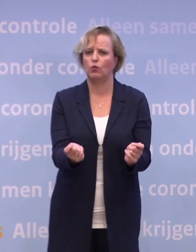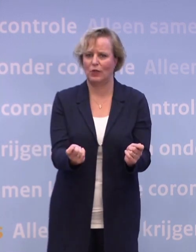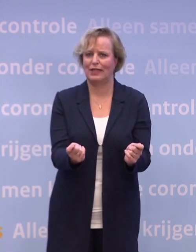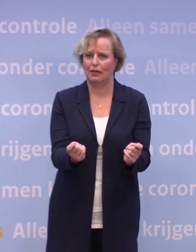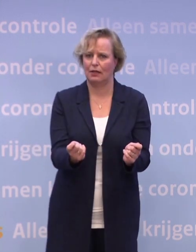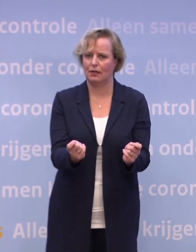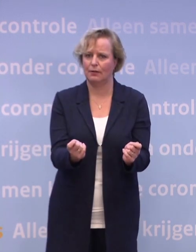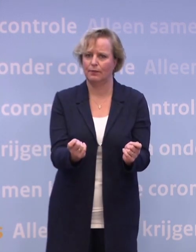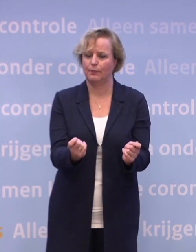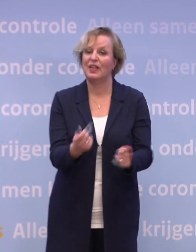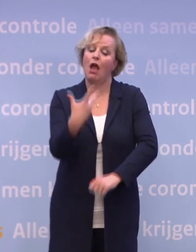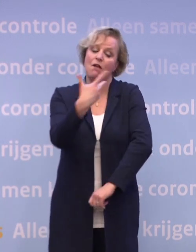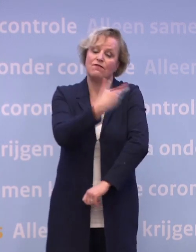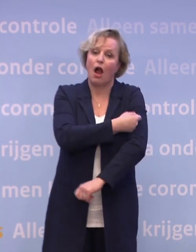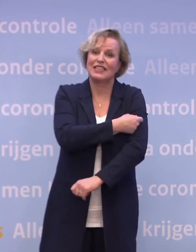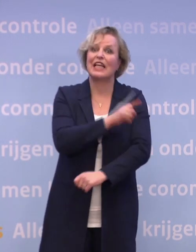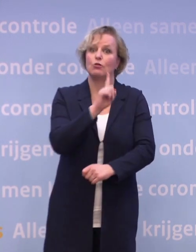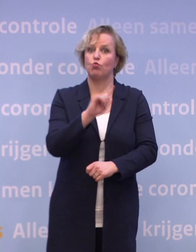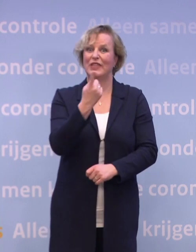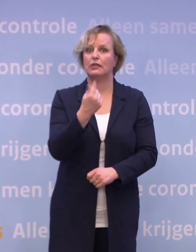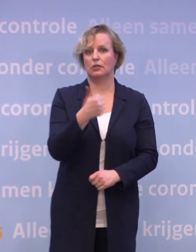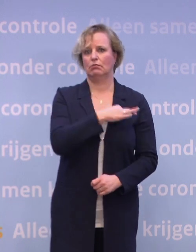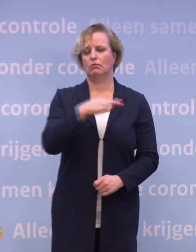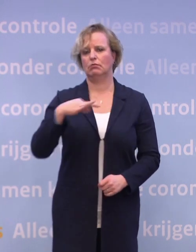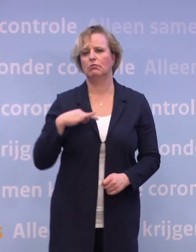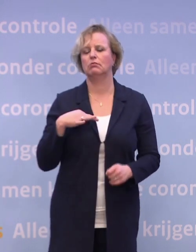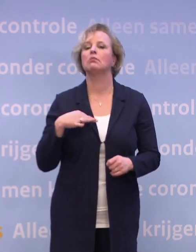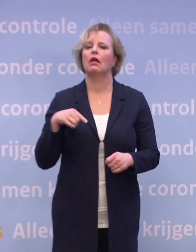Zo moet een vaccin het stempel 'goed en veilig' krijgen... ...om toegelaten te kunnen worden.